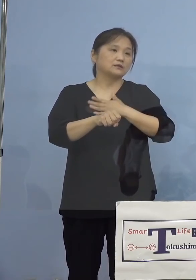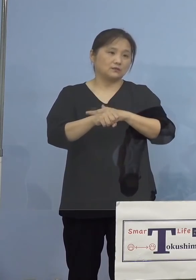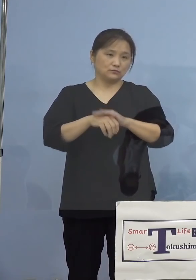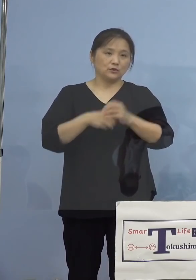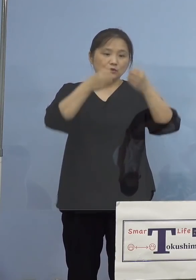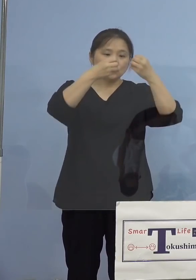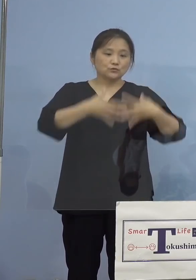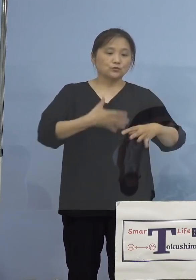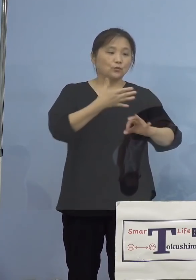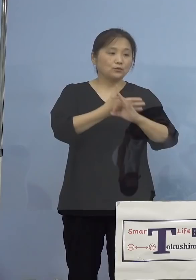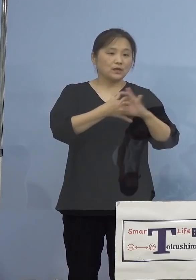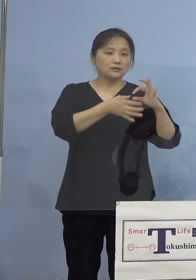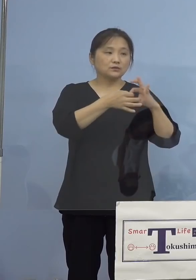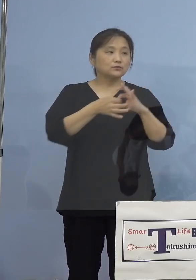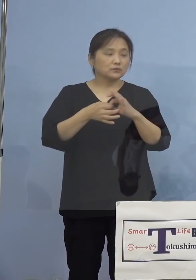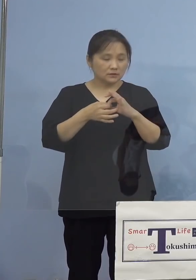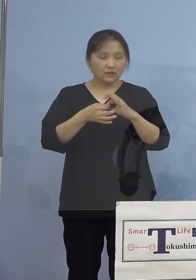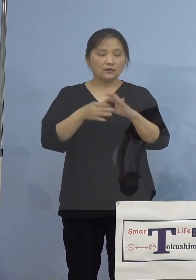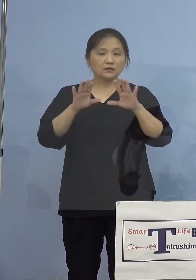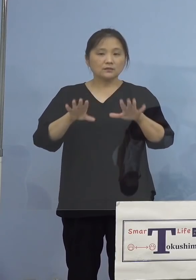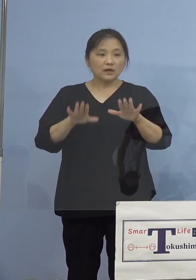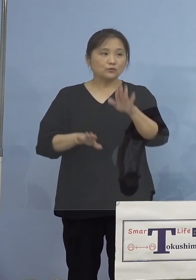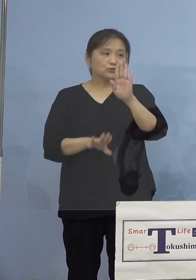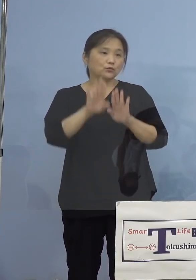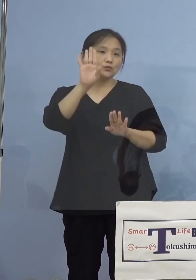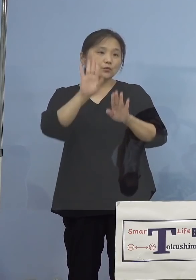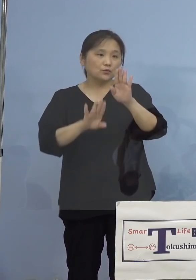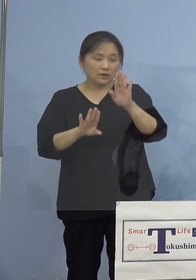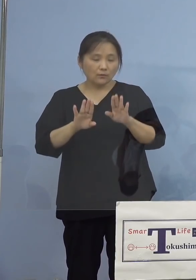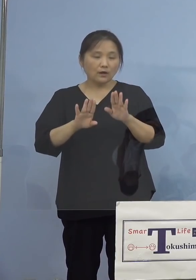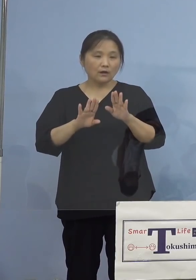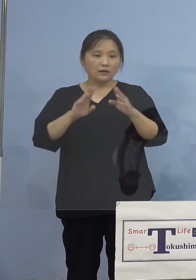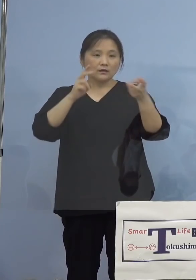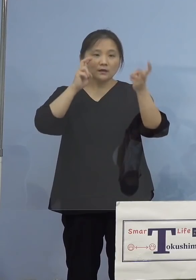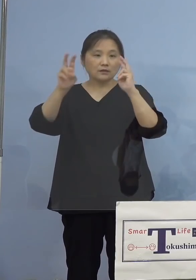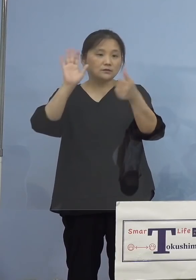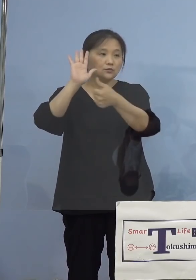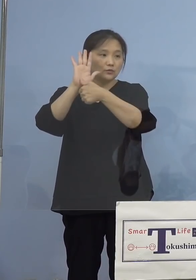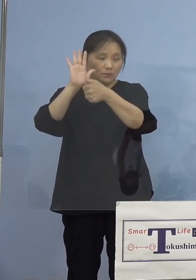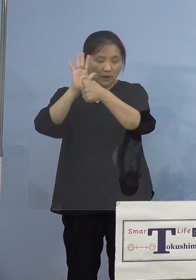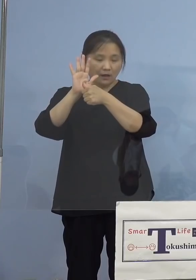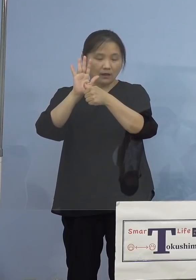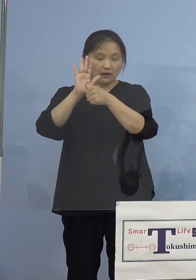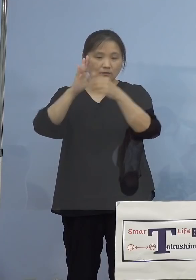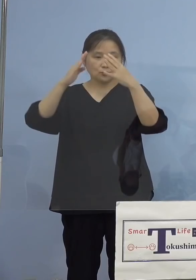現時点では事業所名 あるいは所在地の公表は差し控えさせて